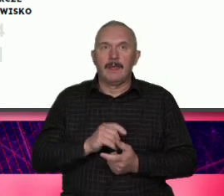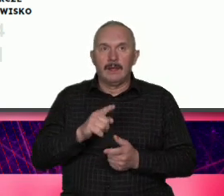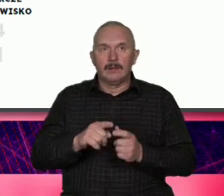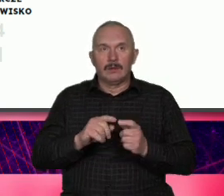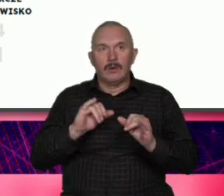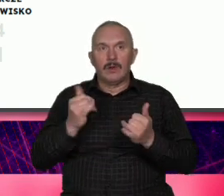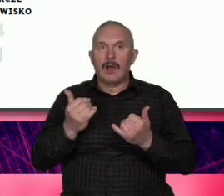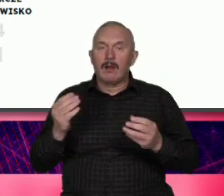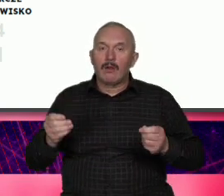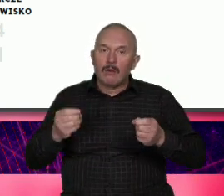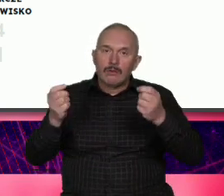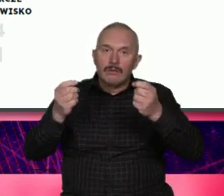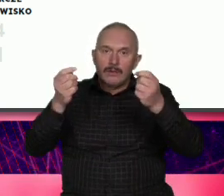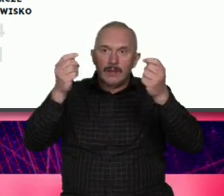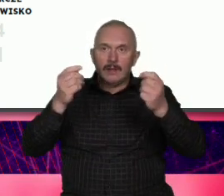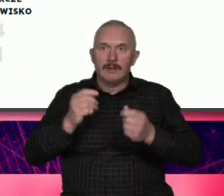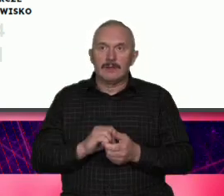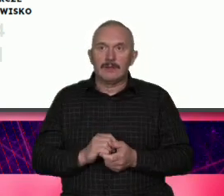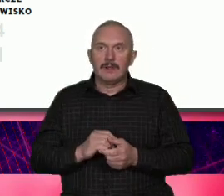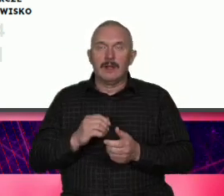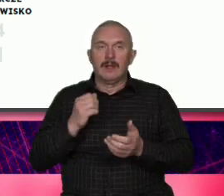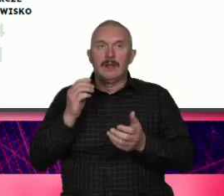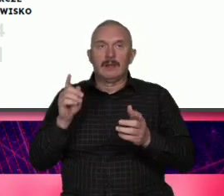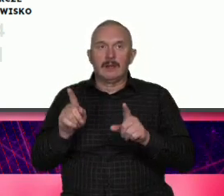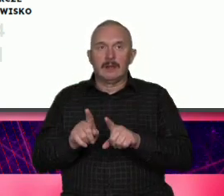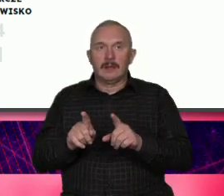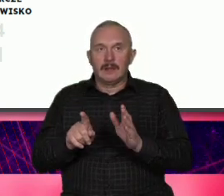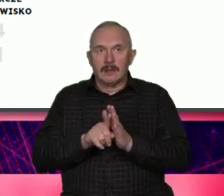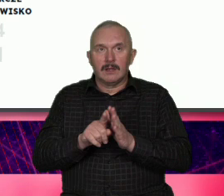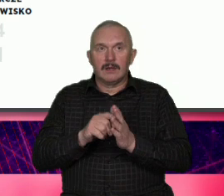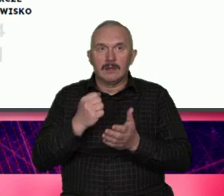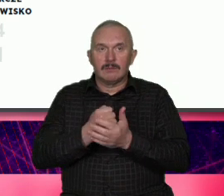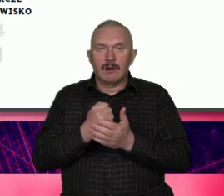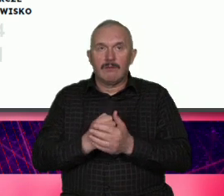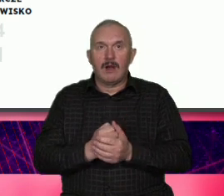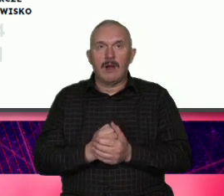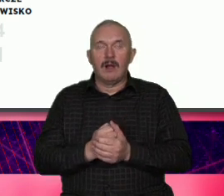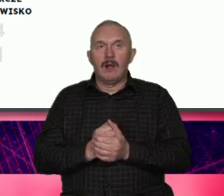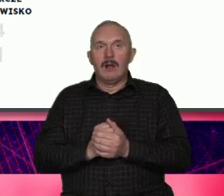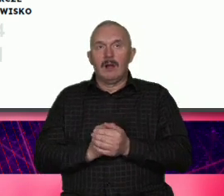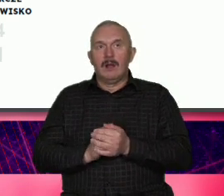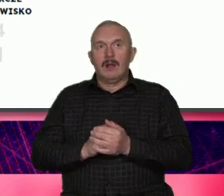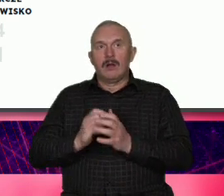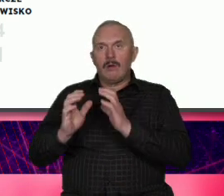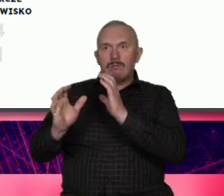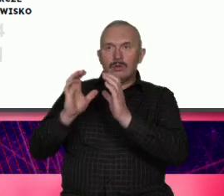dotyczy Komunikacji dotyczy osobowości zwróćcie uwagę na ten pierwszy pion